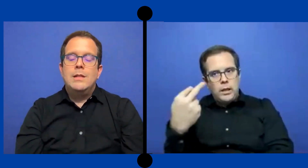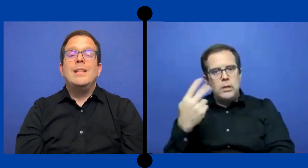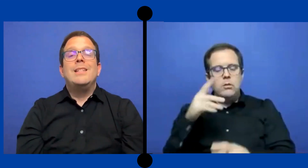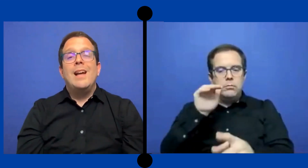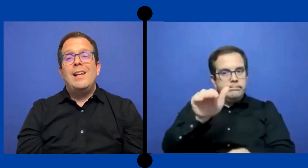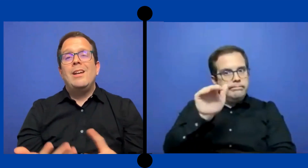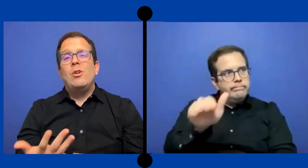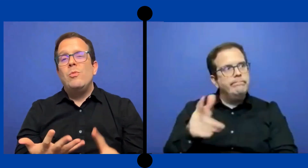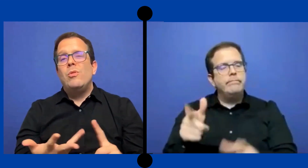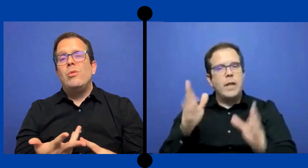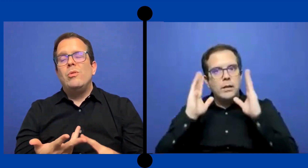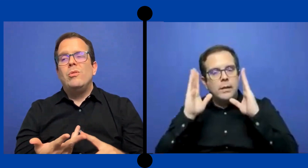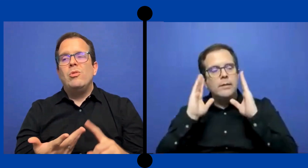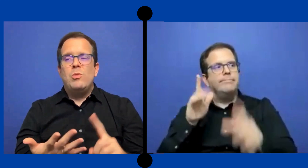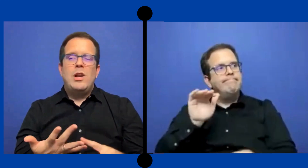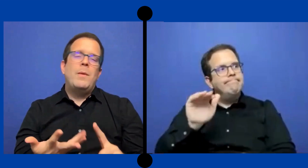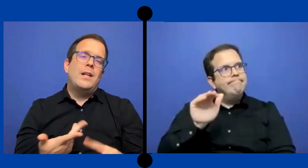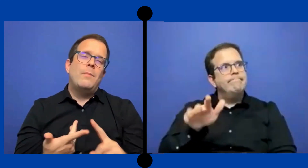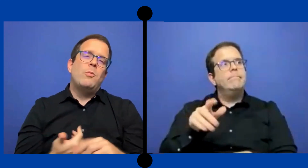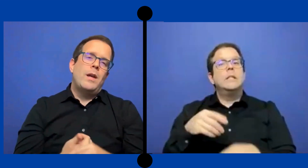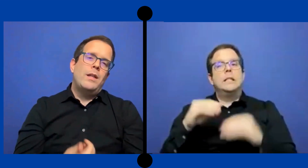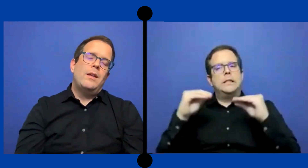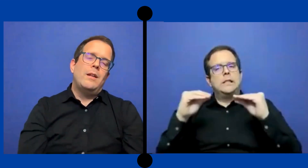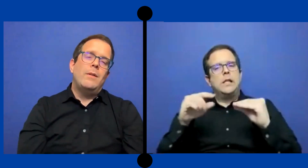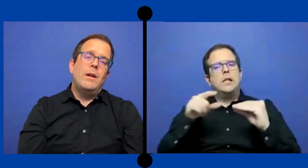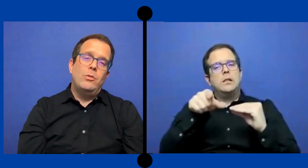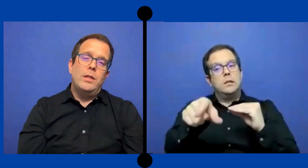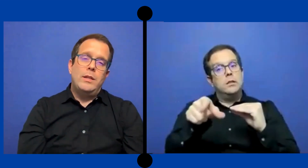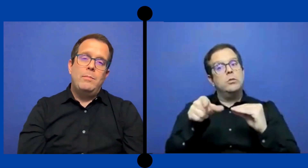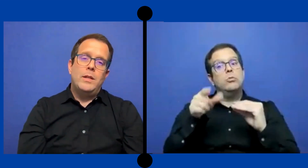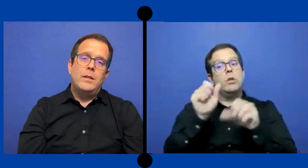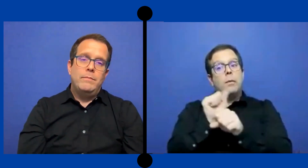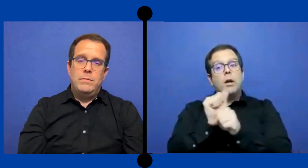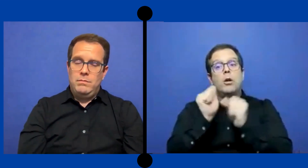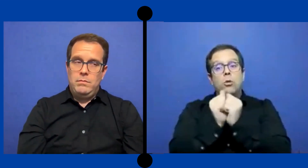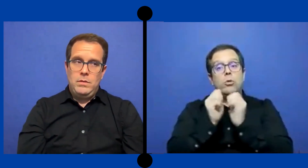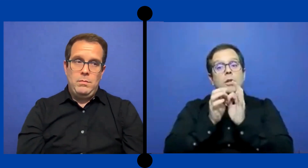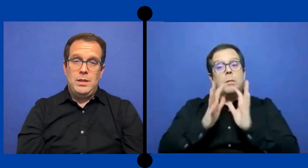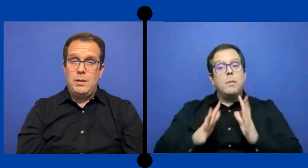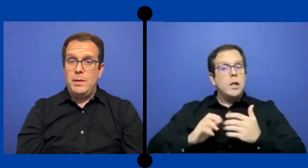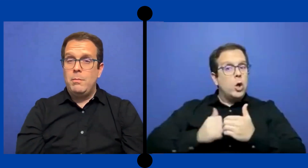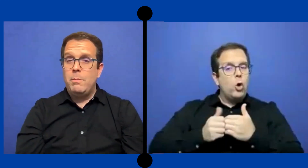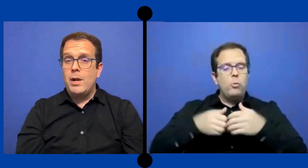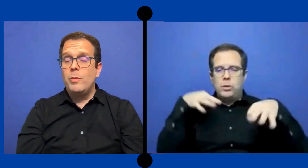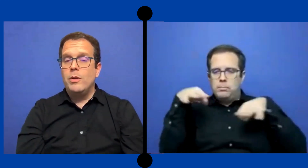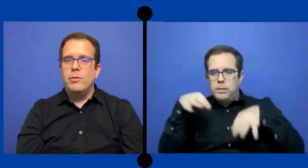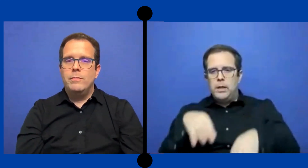Enseñarle cómo es la manera apropiada de trabajar con interpretes. Y mientras más temprano mejor.